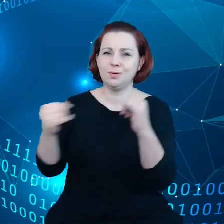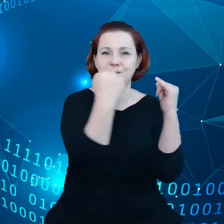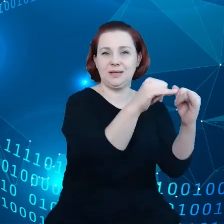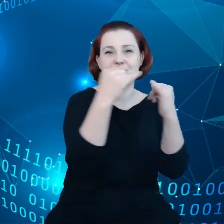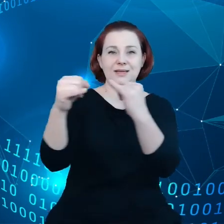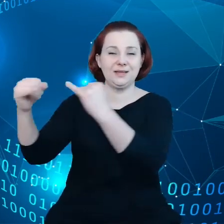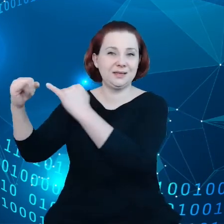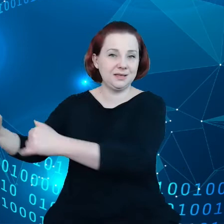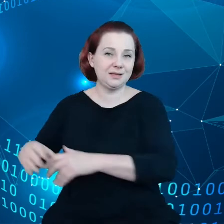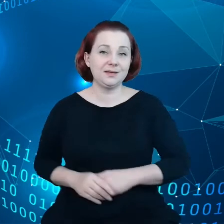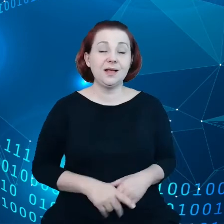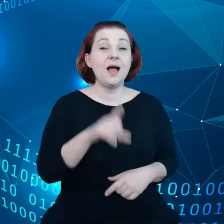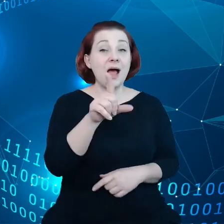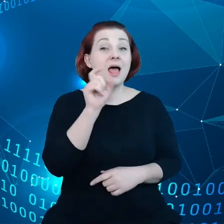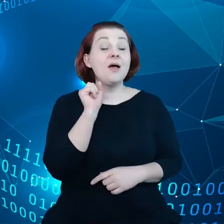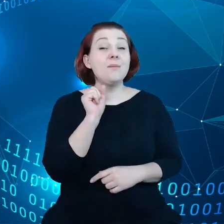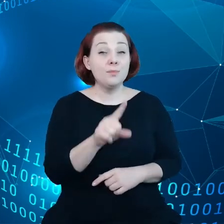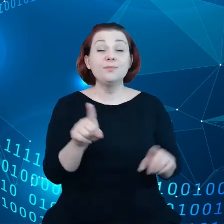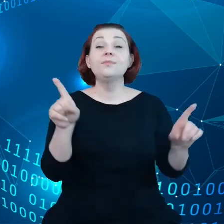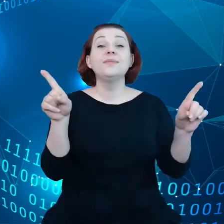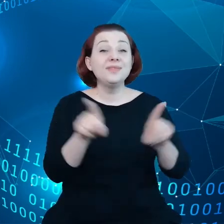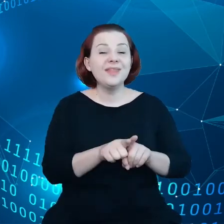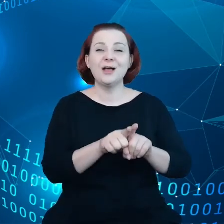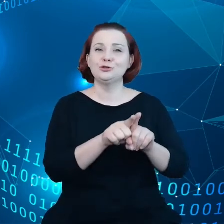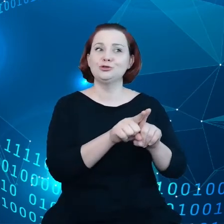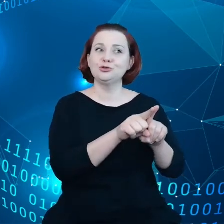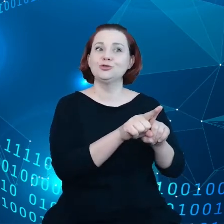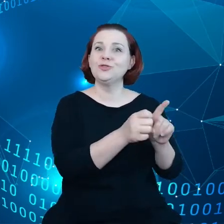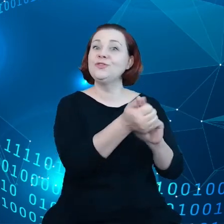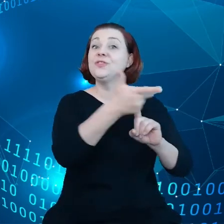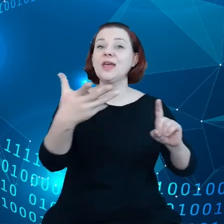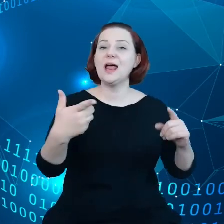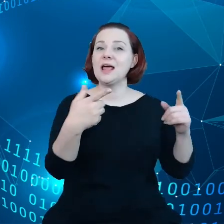Ale istnieje szereg wspólnych elementów między nimi